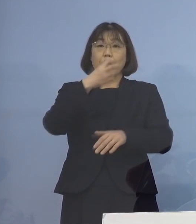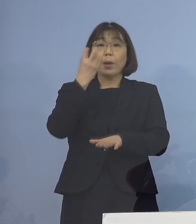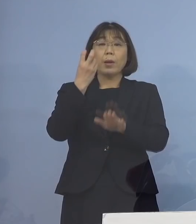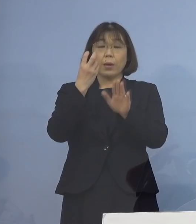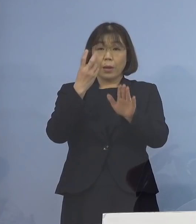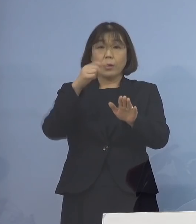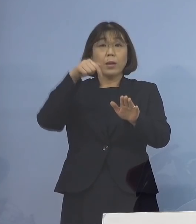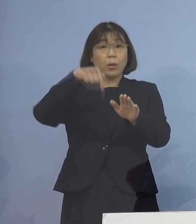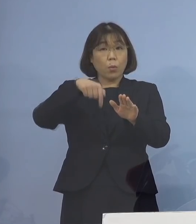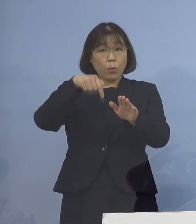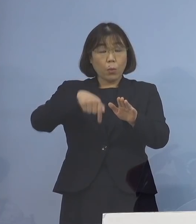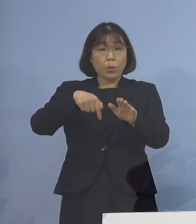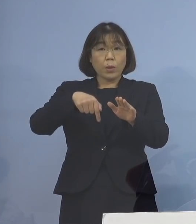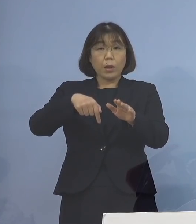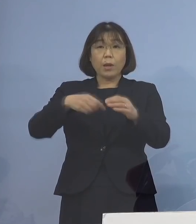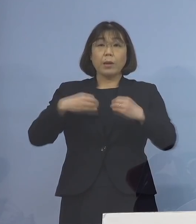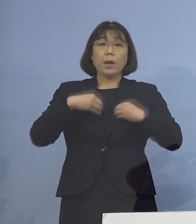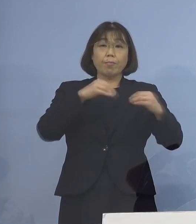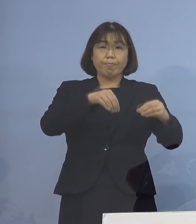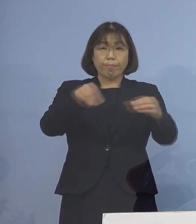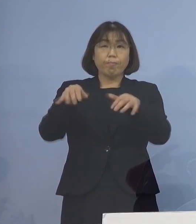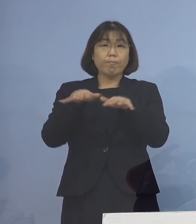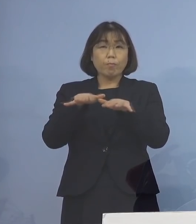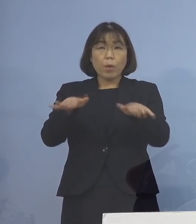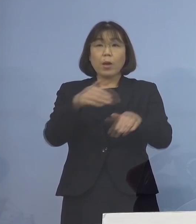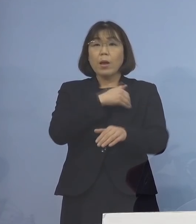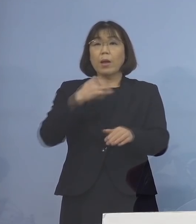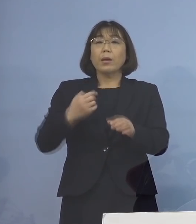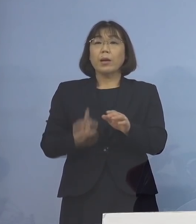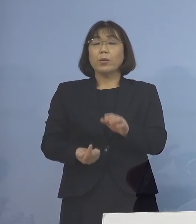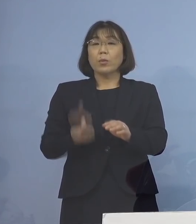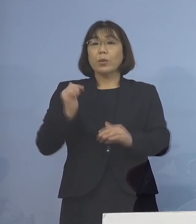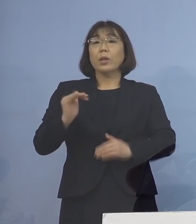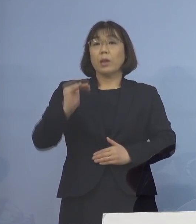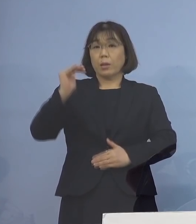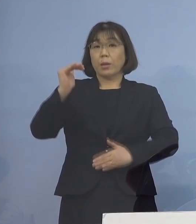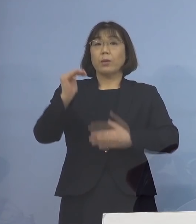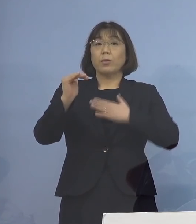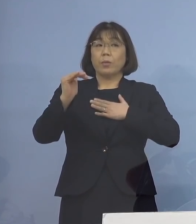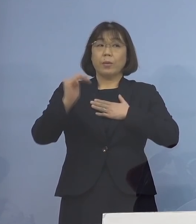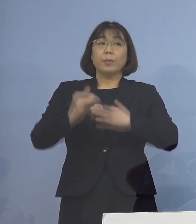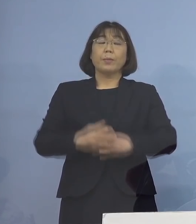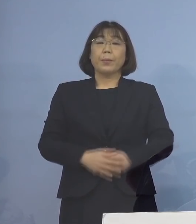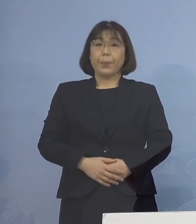この施設において感染が拡大した 可能性が高いことが分かりましたので